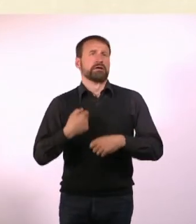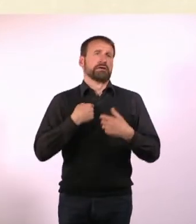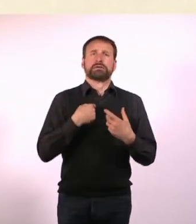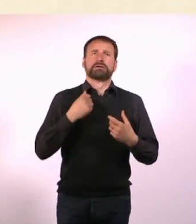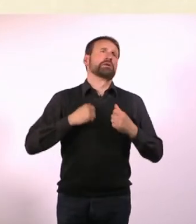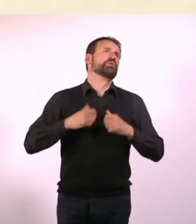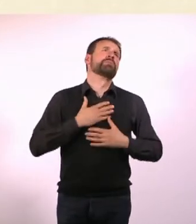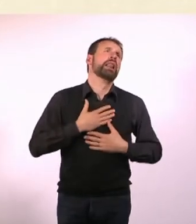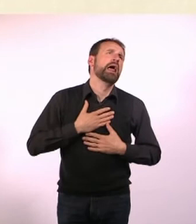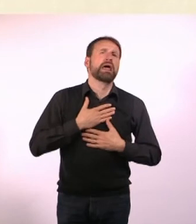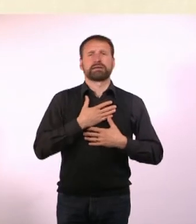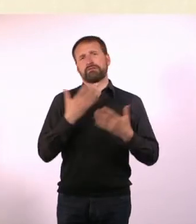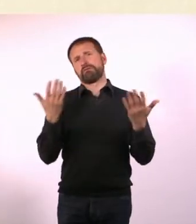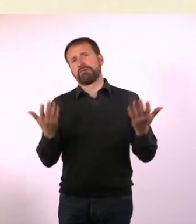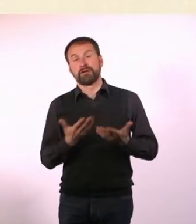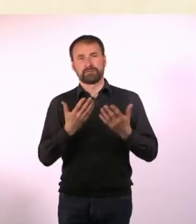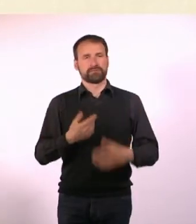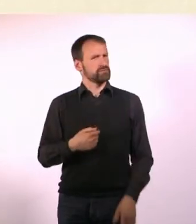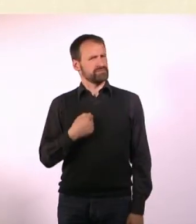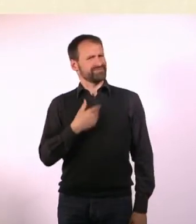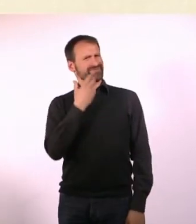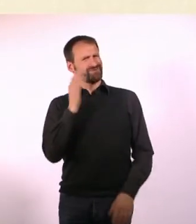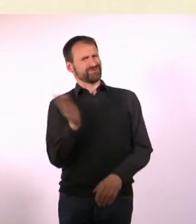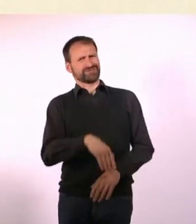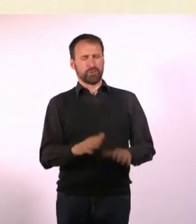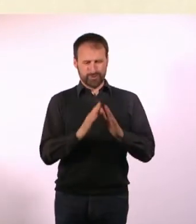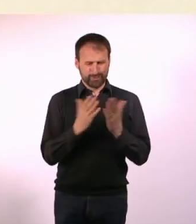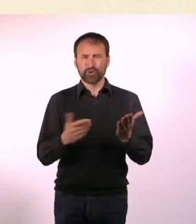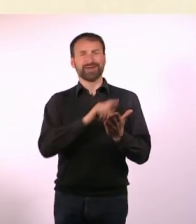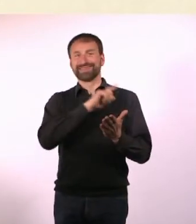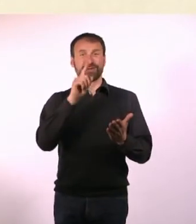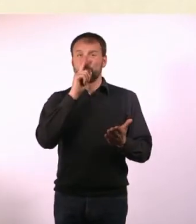Ich wollte mal ein Buch schreiben, in dem es darum geht, dass nicht immer alles nur schlimm ist.